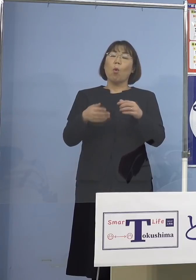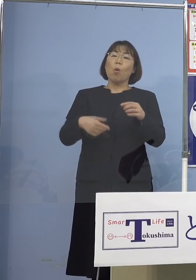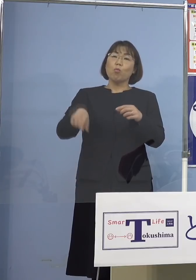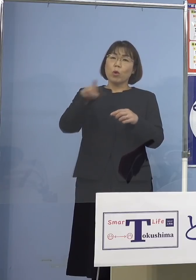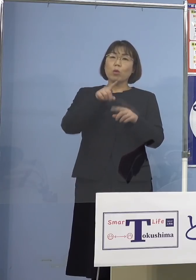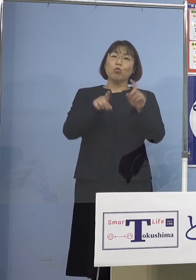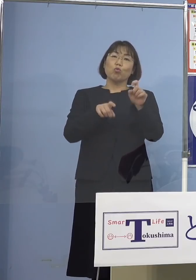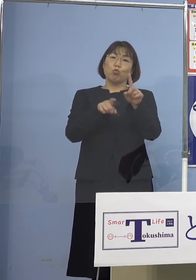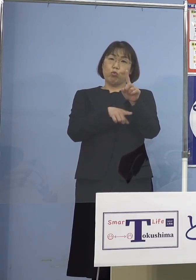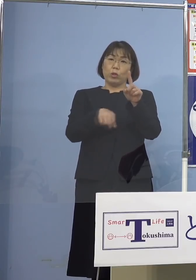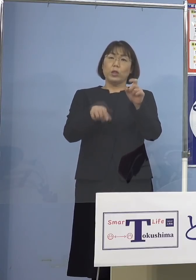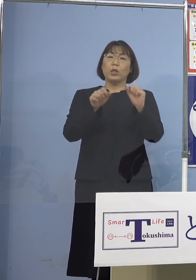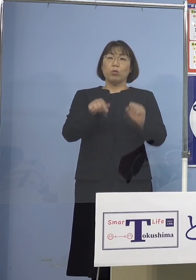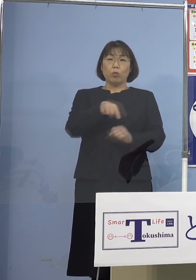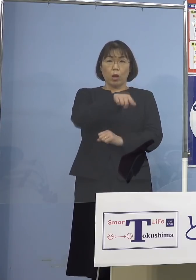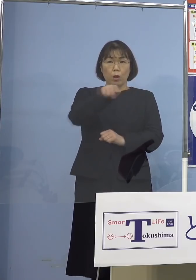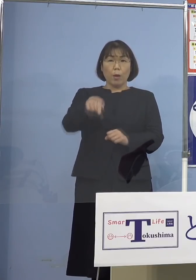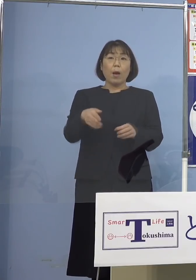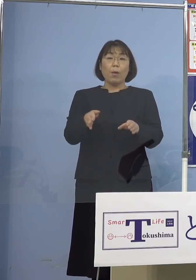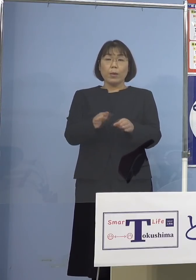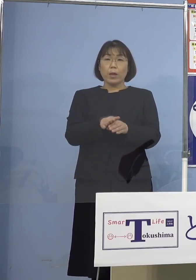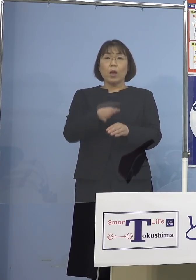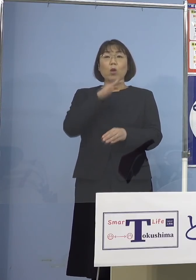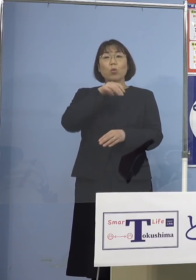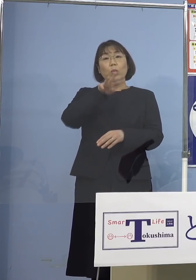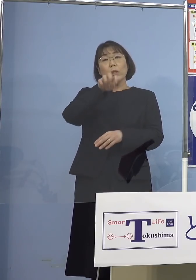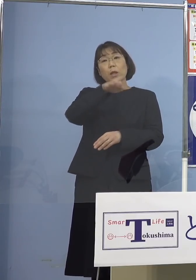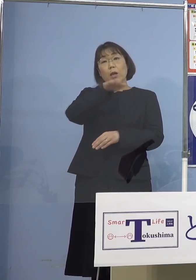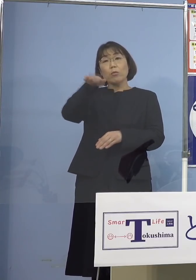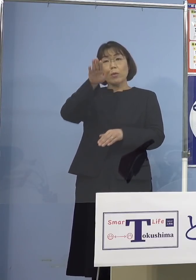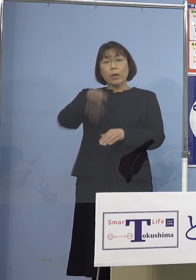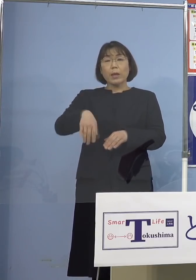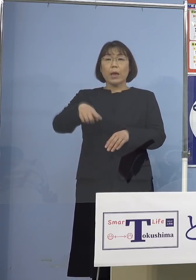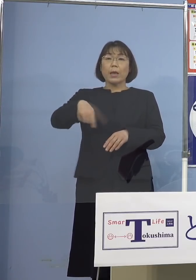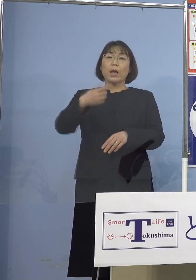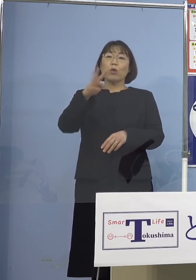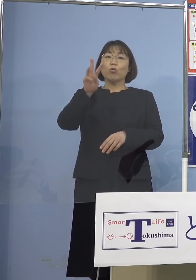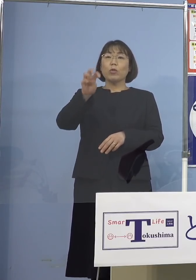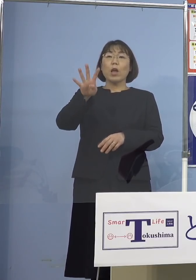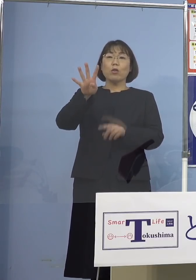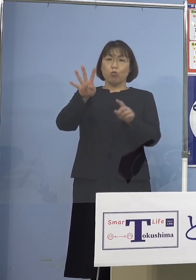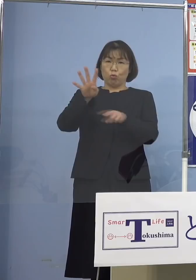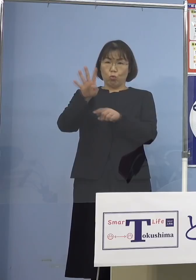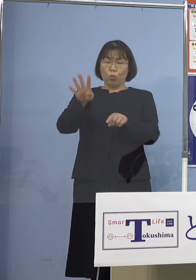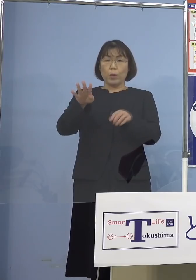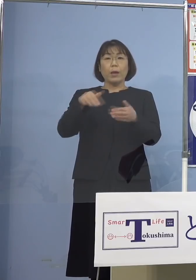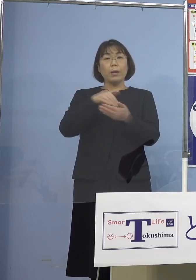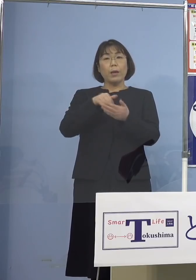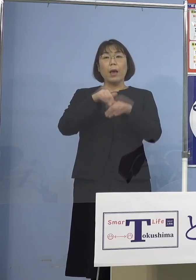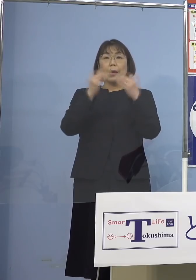この皆様方を含め30代以下の方々が 134名、約6割ということで